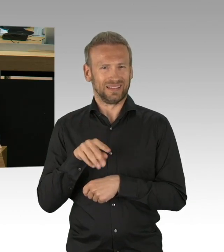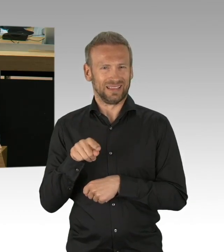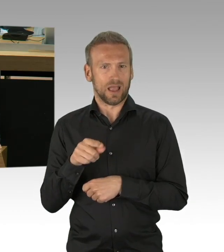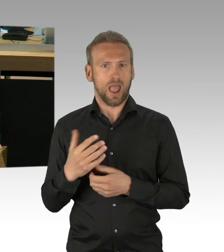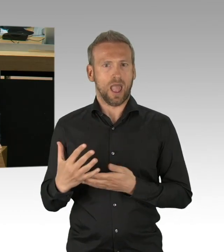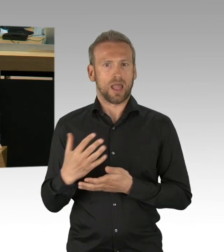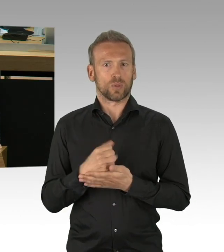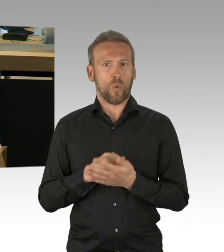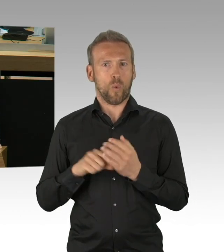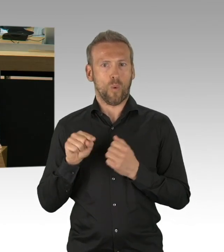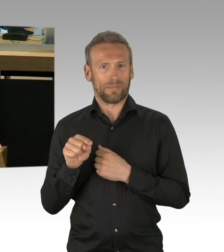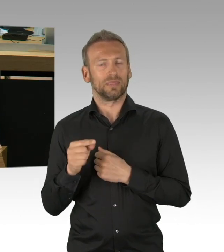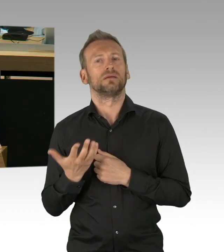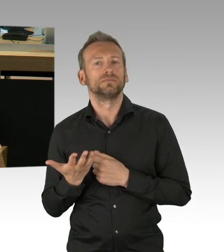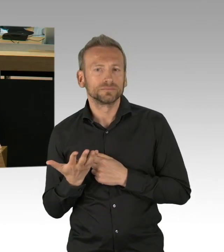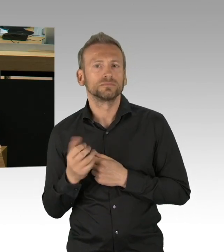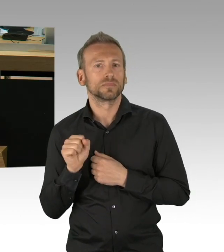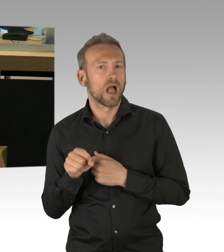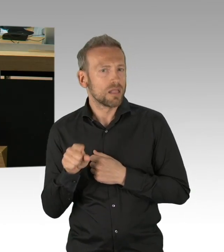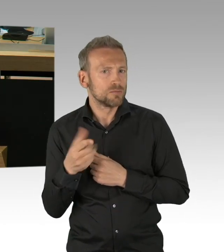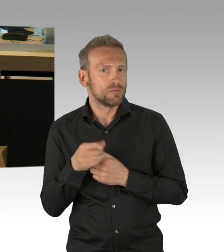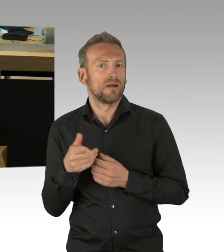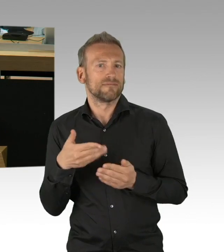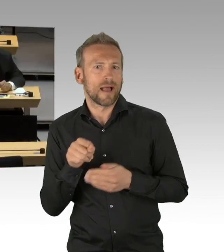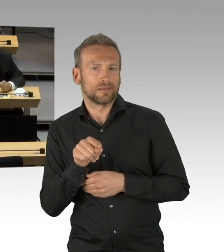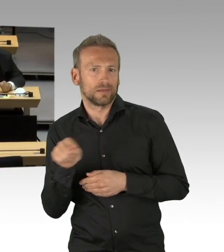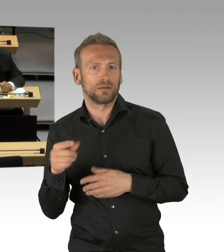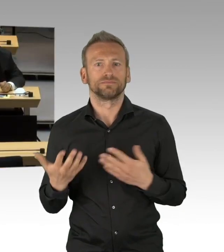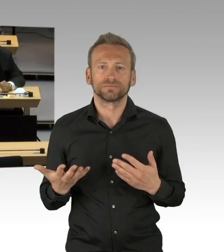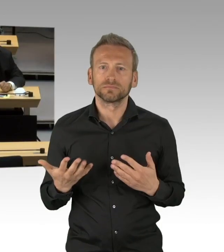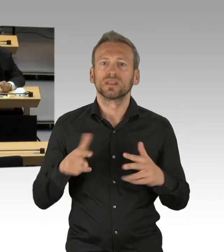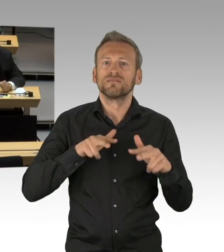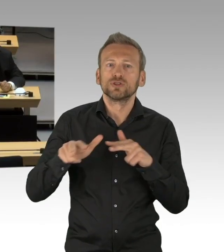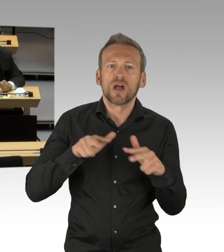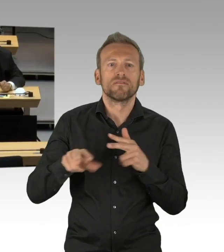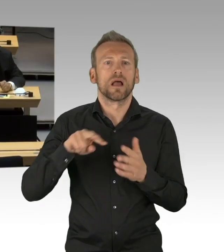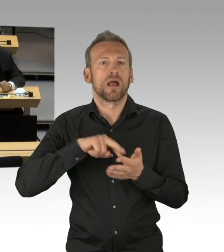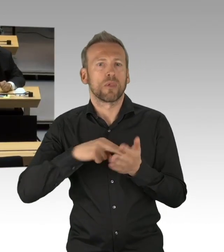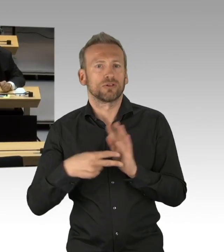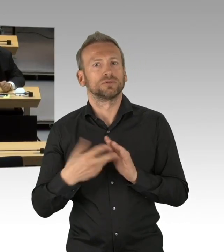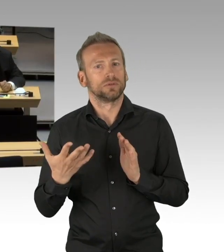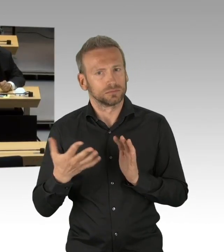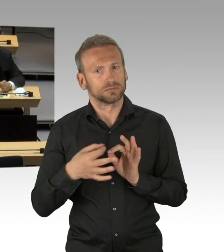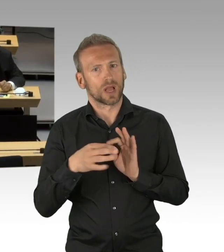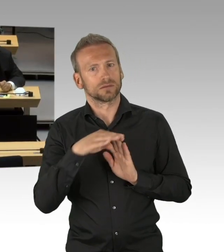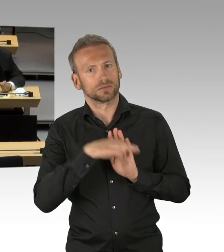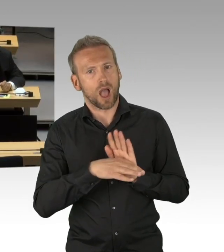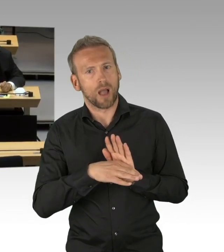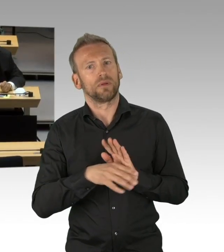nach dem Motto hier noch was für die Grünen, hier noch was für die CDU, hier noch was für die Linken, für die SPD, für die FDP und dann die Diskussion